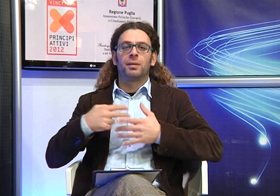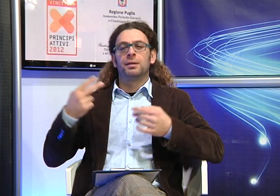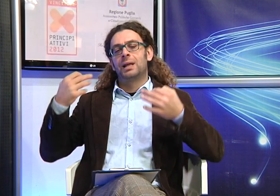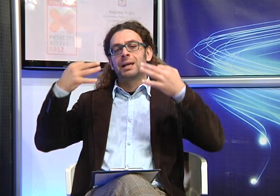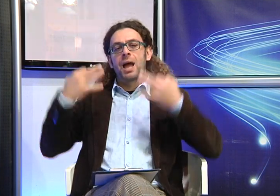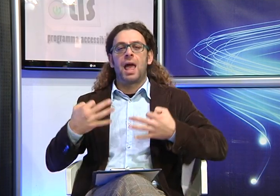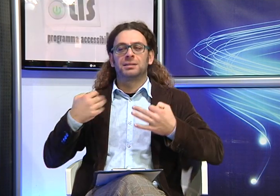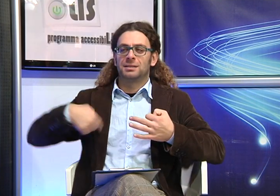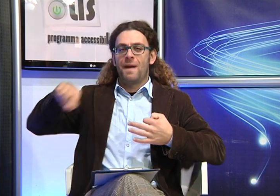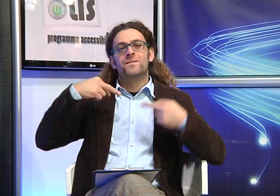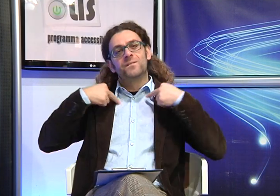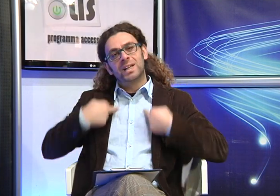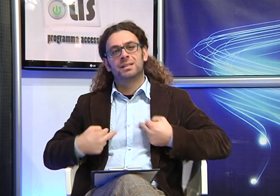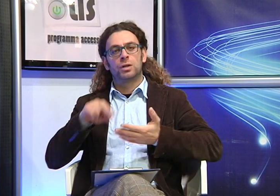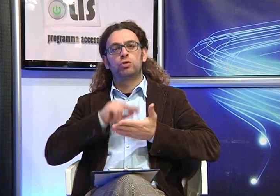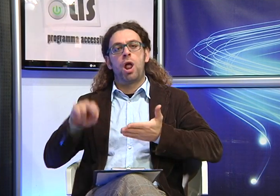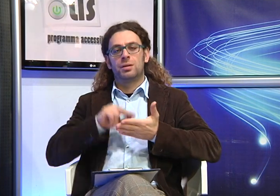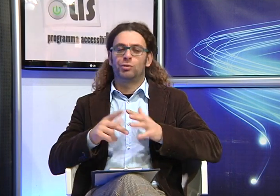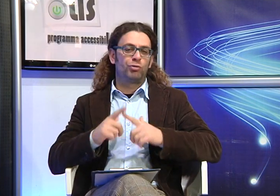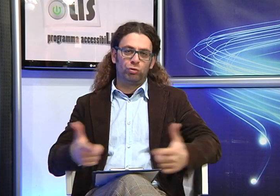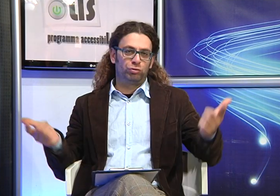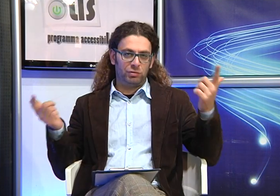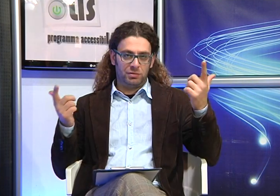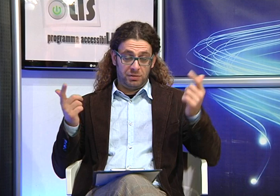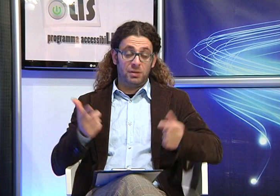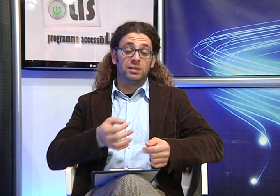alla fine non si ha la certezza di ottenere non esiste una garanzia in